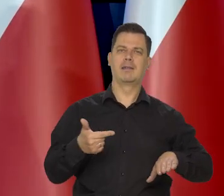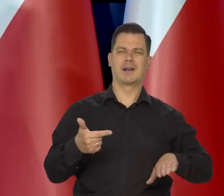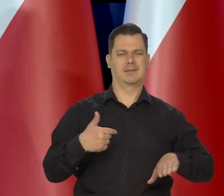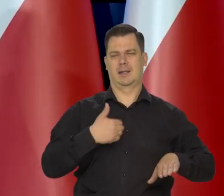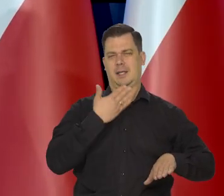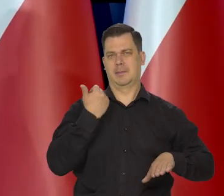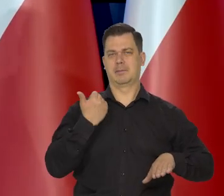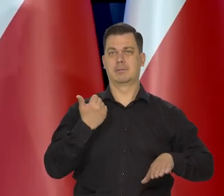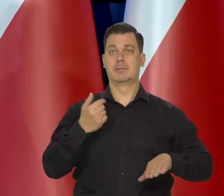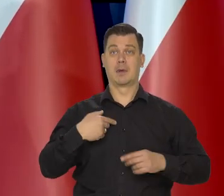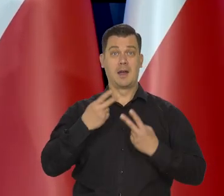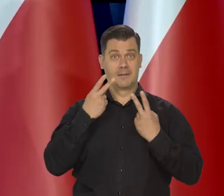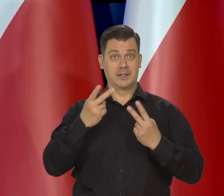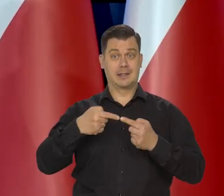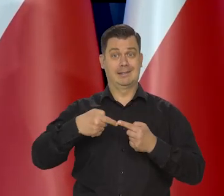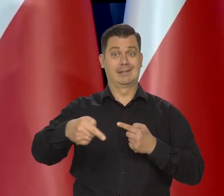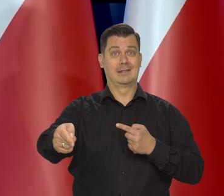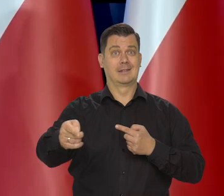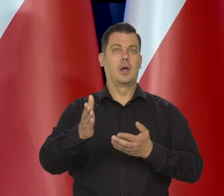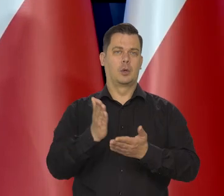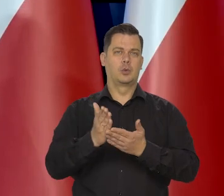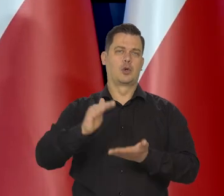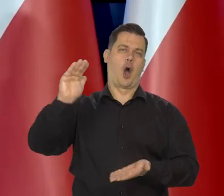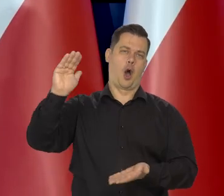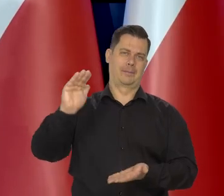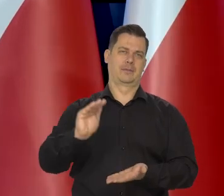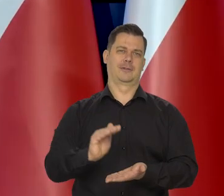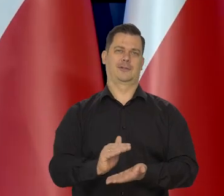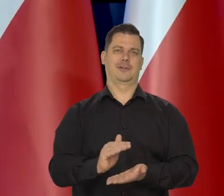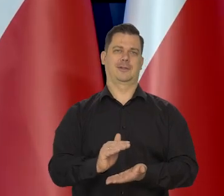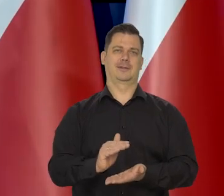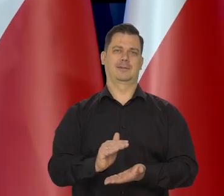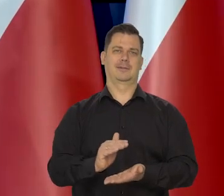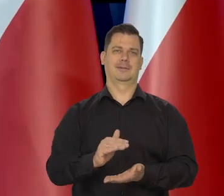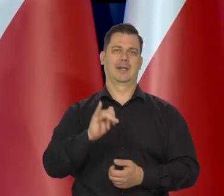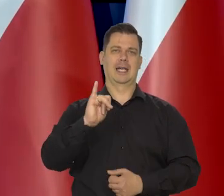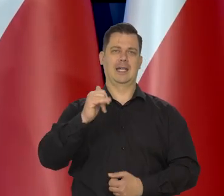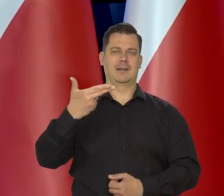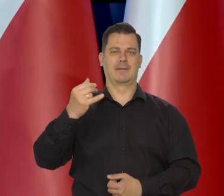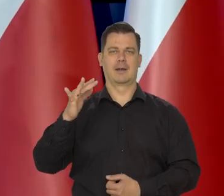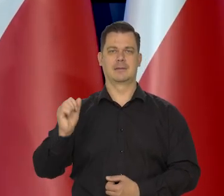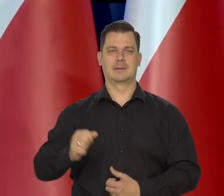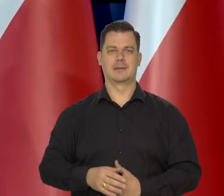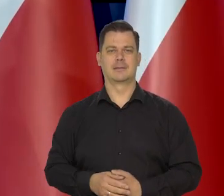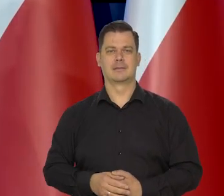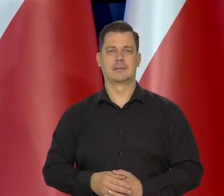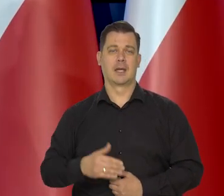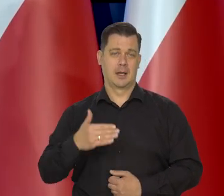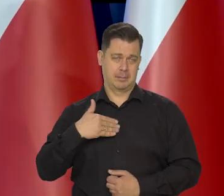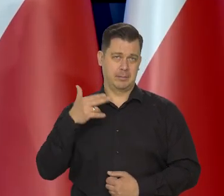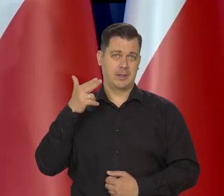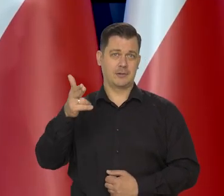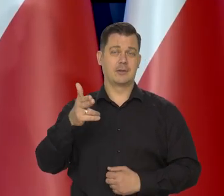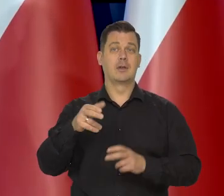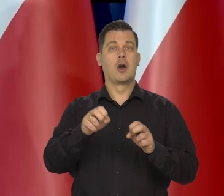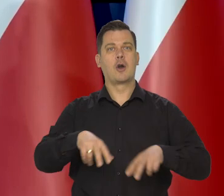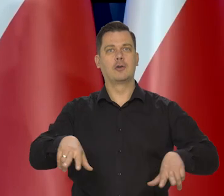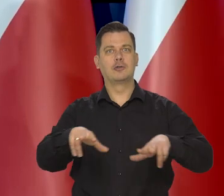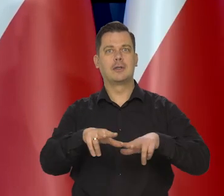że widzimy już to światło w tunelu czy inaczej ten początek tego ruchu w dół inflacji. Mam nadzieję, że także w tych rodzinach nadal będzie ciężko,